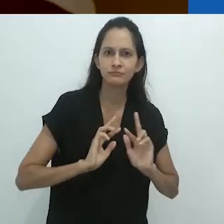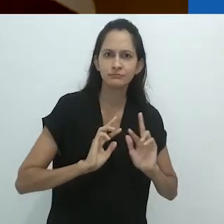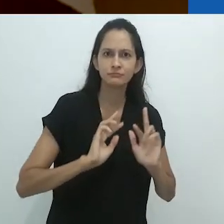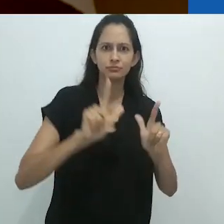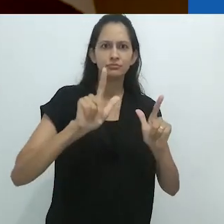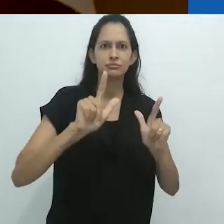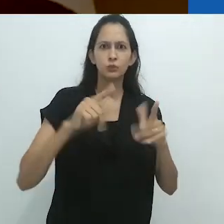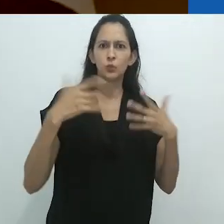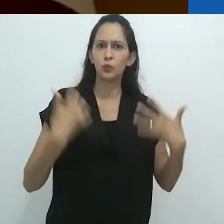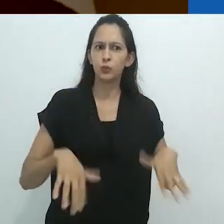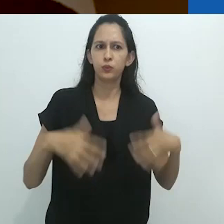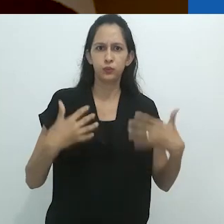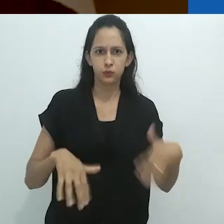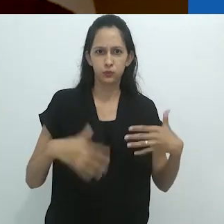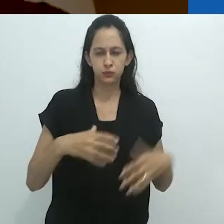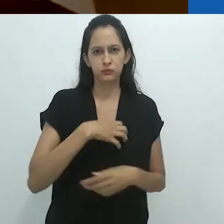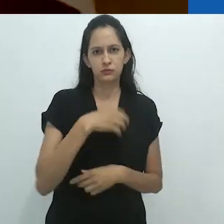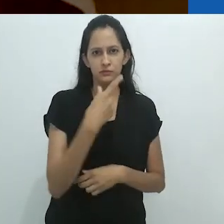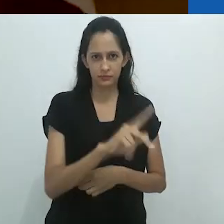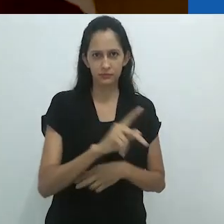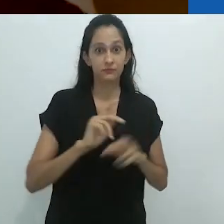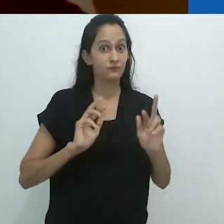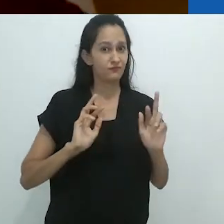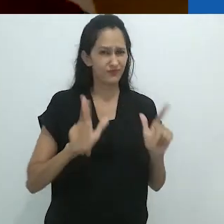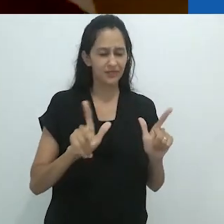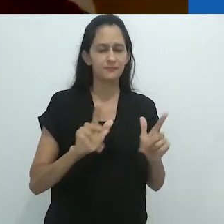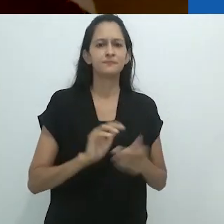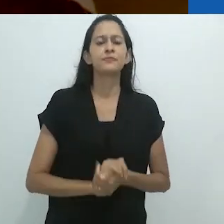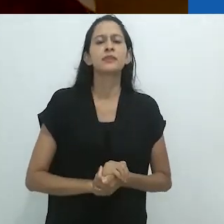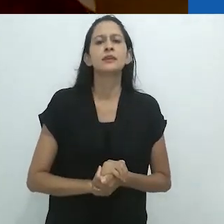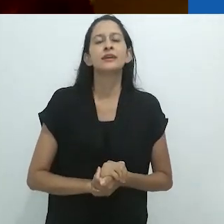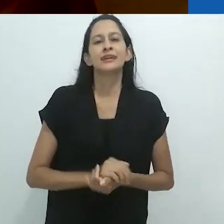e faz isso de maneiras surpreendentes.